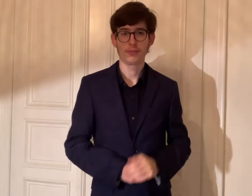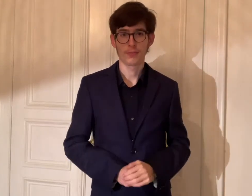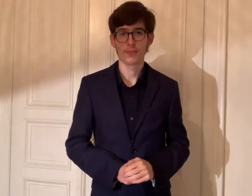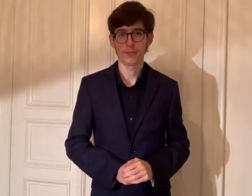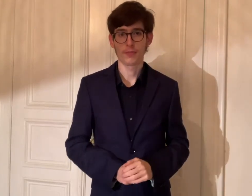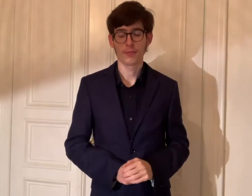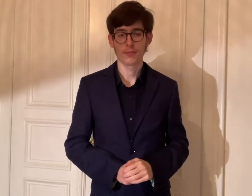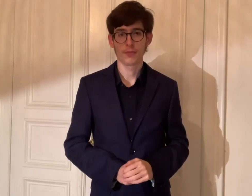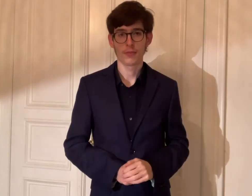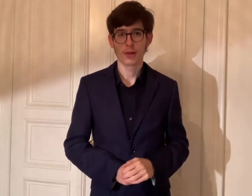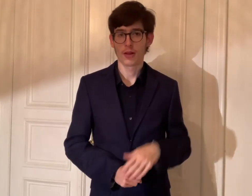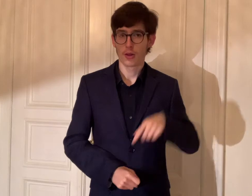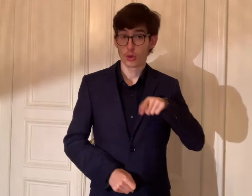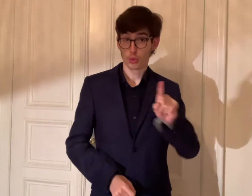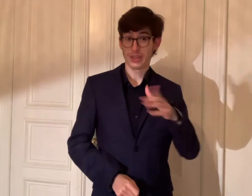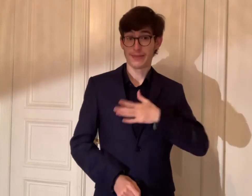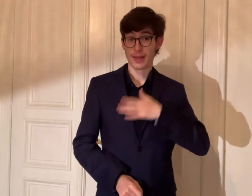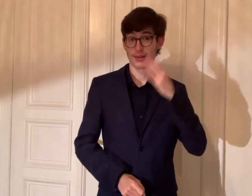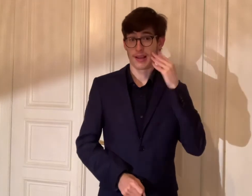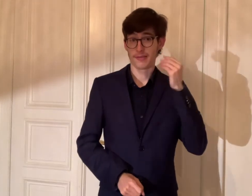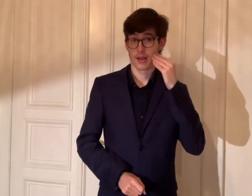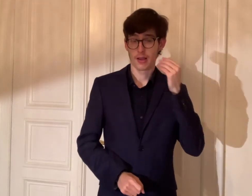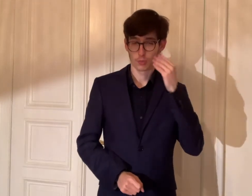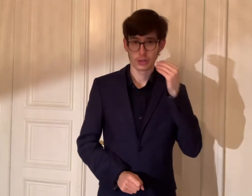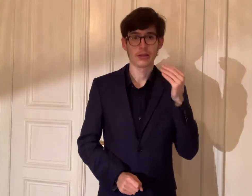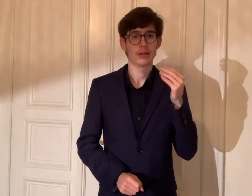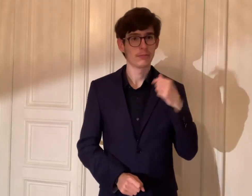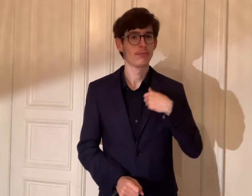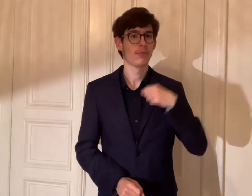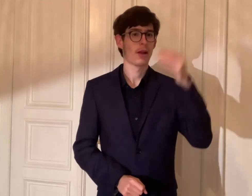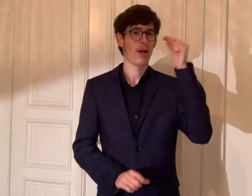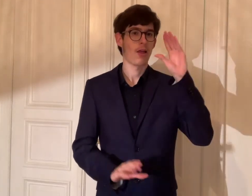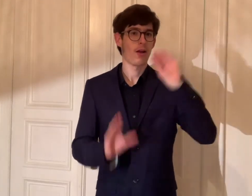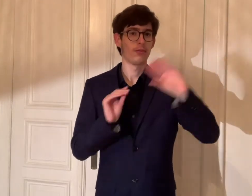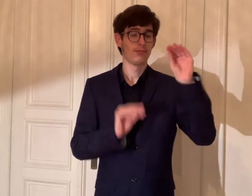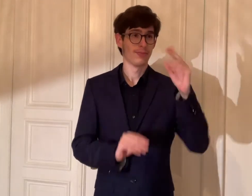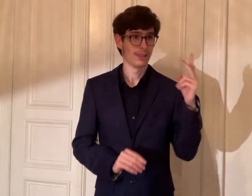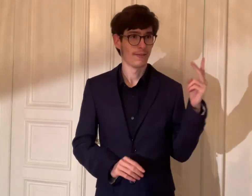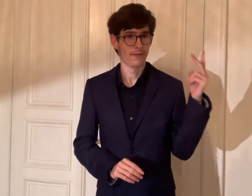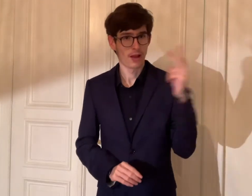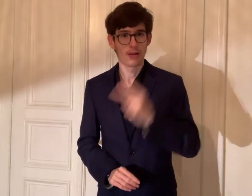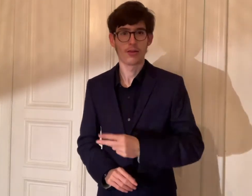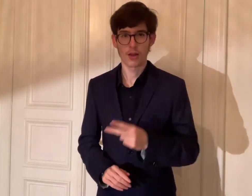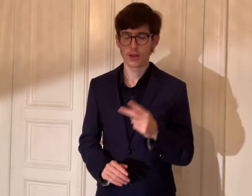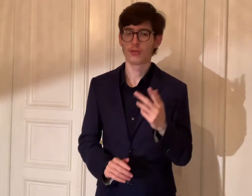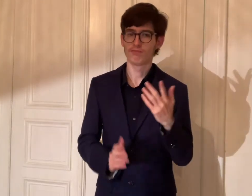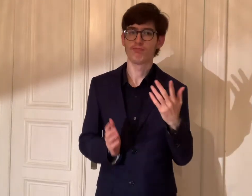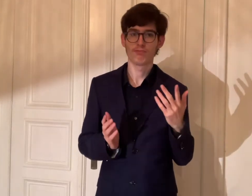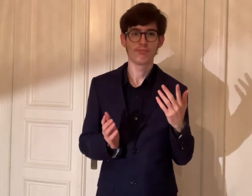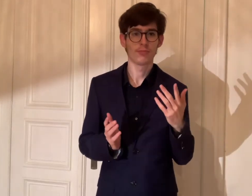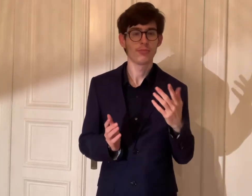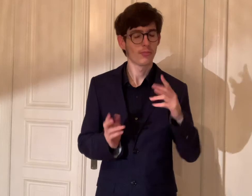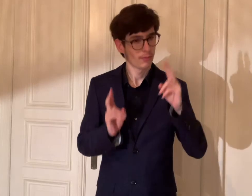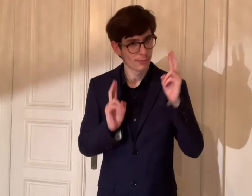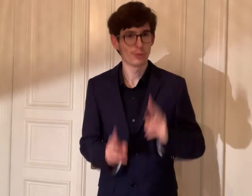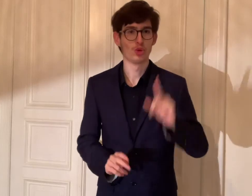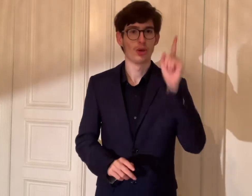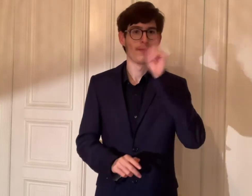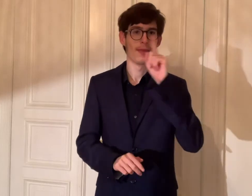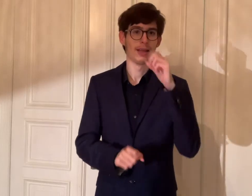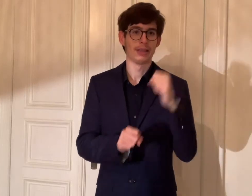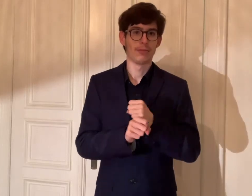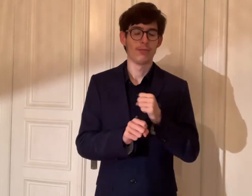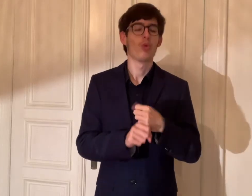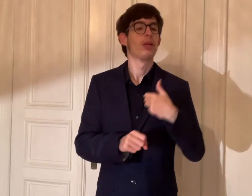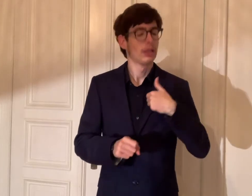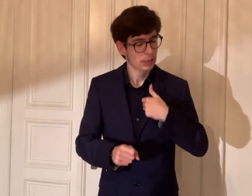Durch meine Erfahrungen habe ich daraus gelernt, dass die zwei Jahre viel Spaß gehabt.